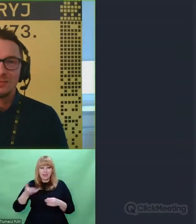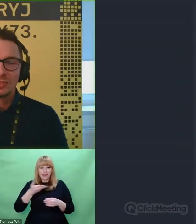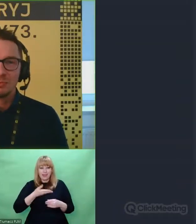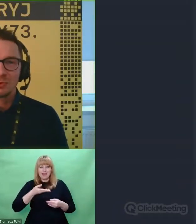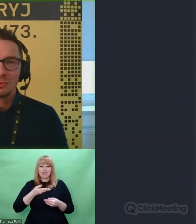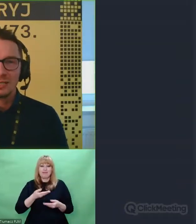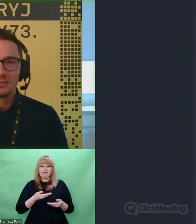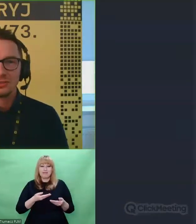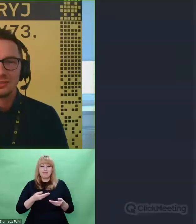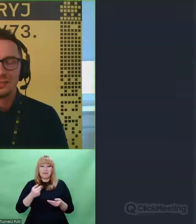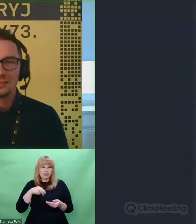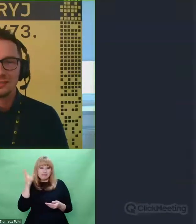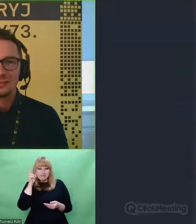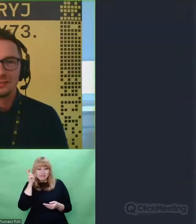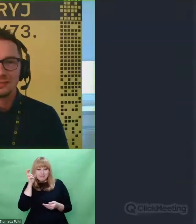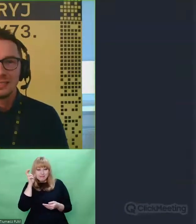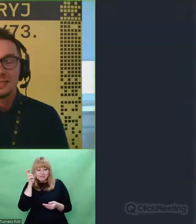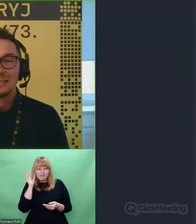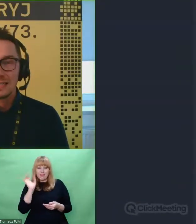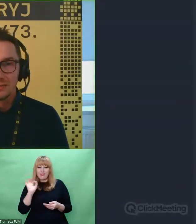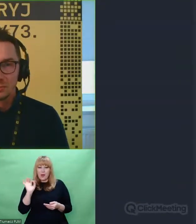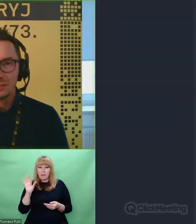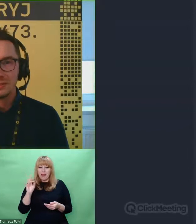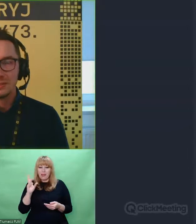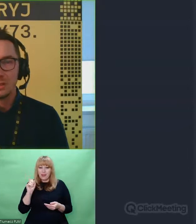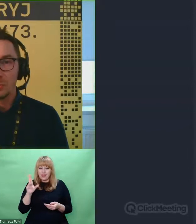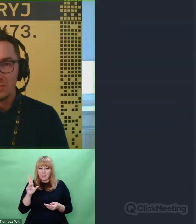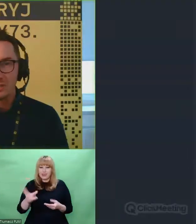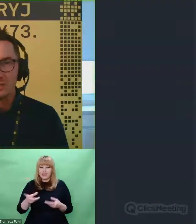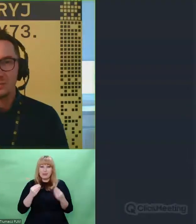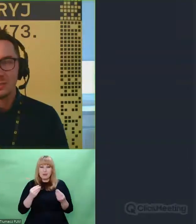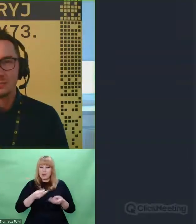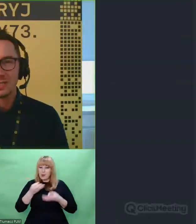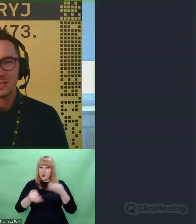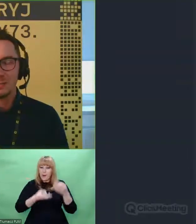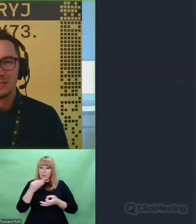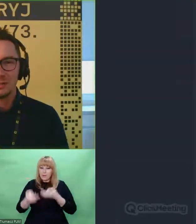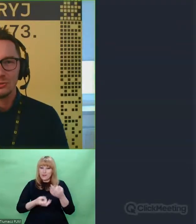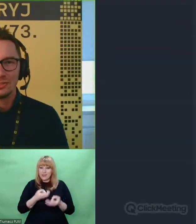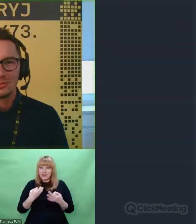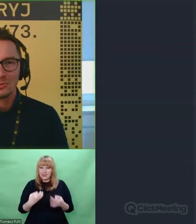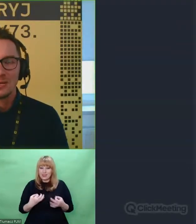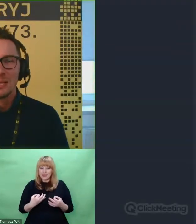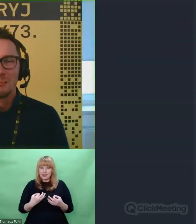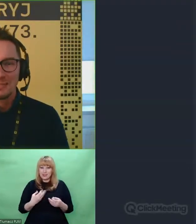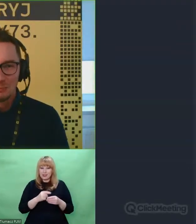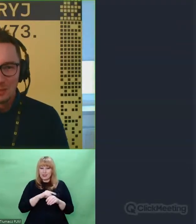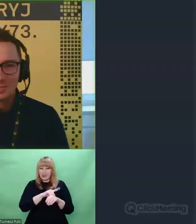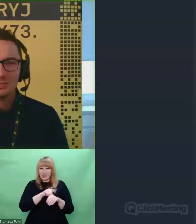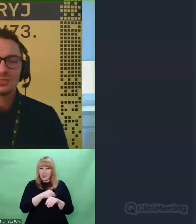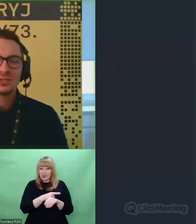i Patrykiem Piłasiewiczem i posłuchać tych niezwykłych opowieści, które przez prawie godzinę snuł Patryk Piłasiewicz.